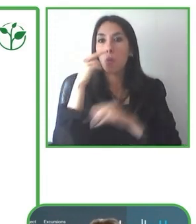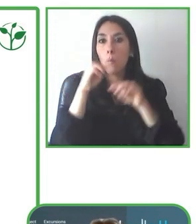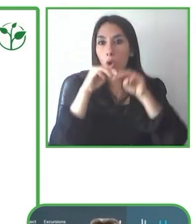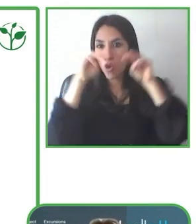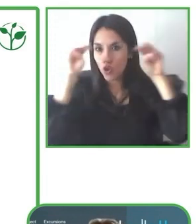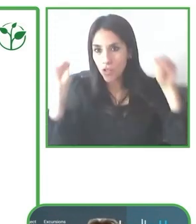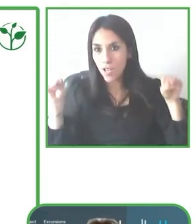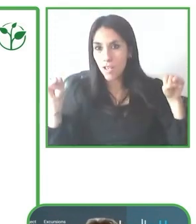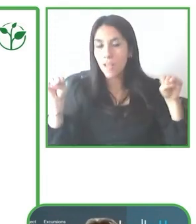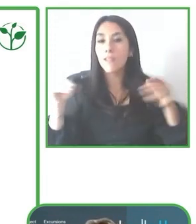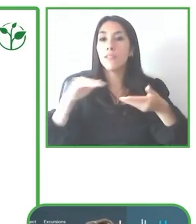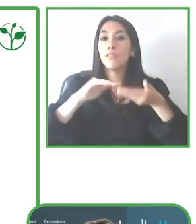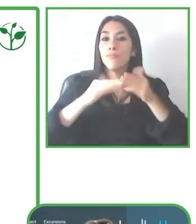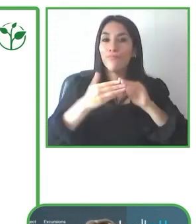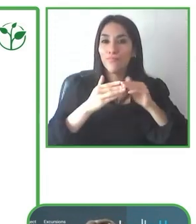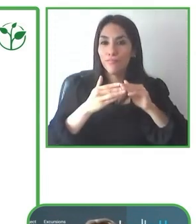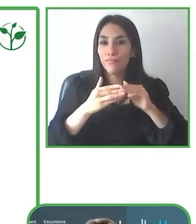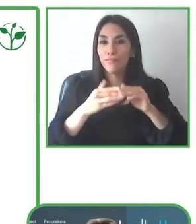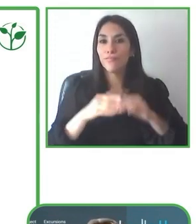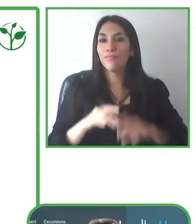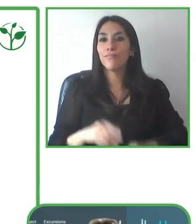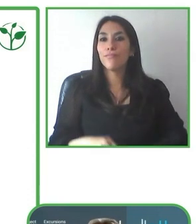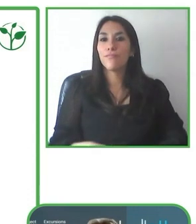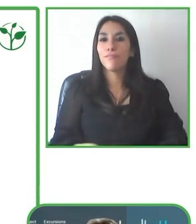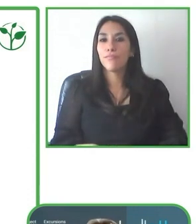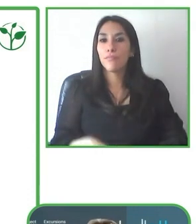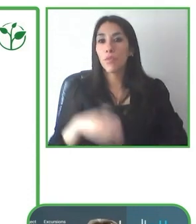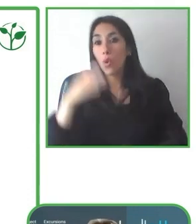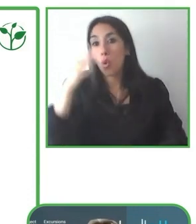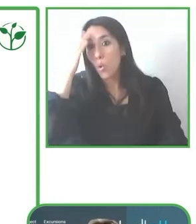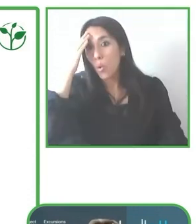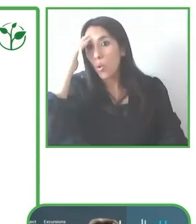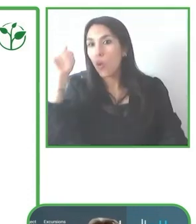enfoca en tours sostenibles que tienen la accesibilidad como un eje transversal.